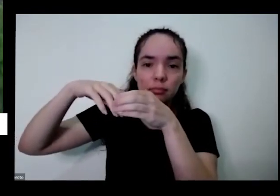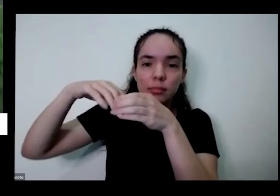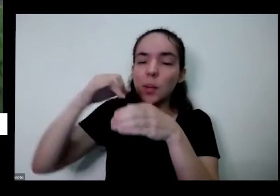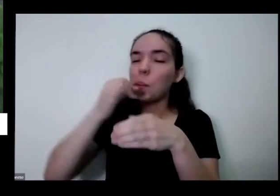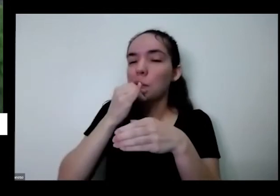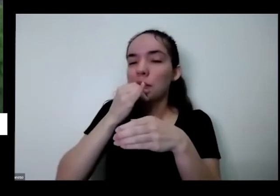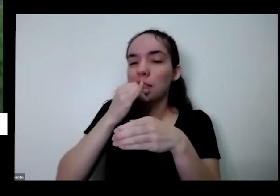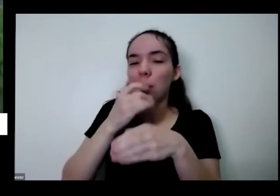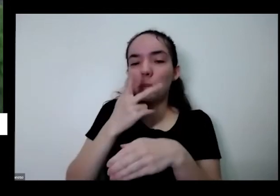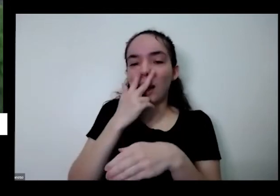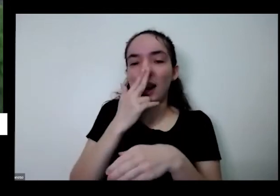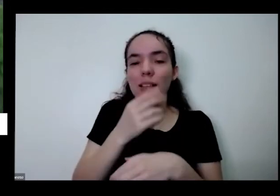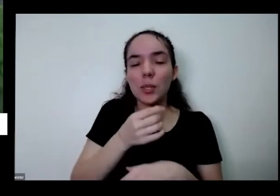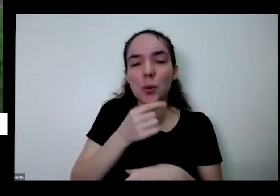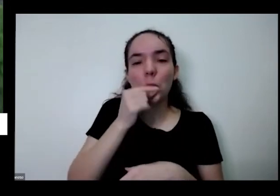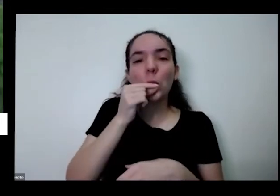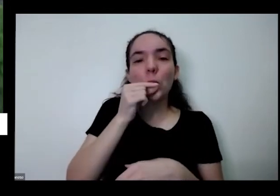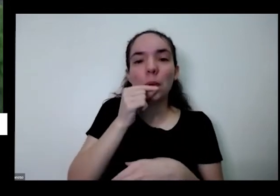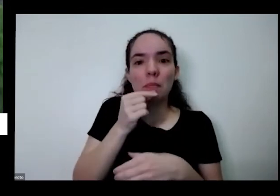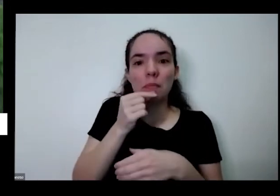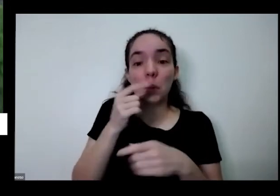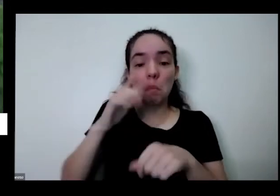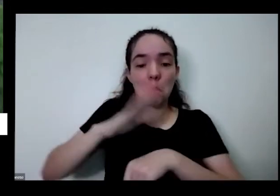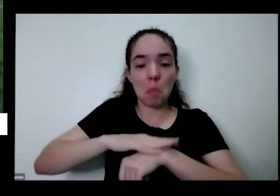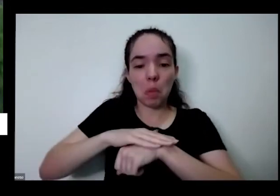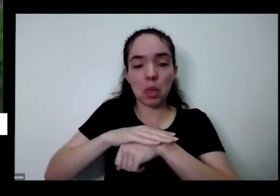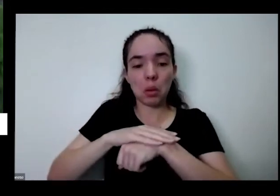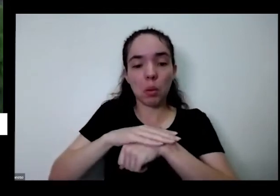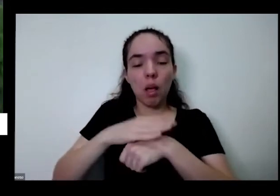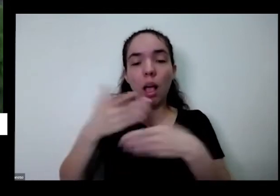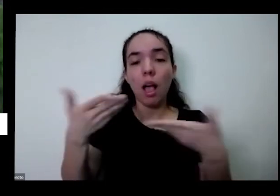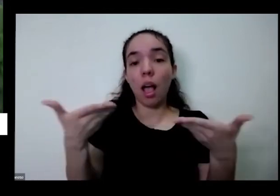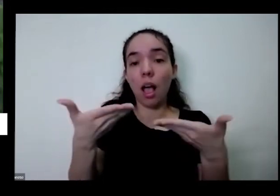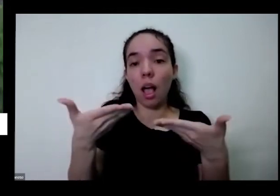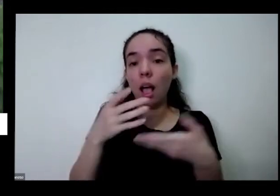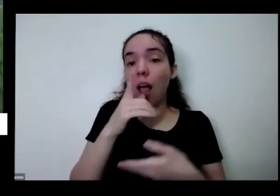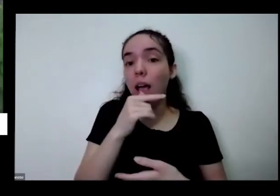na hora que agora acabou acabou então você tem que colocar boa a água acabou os utentes que a